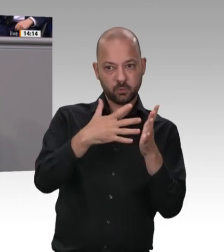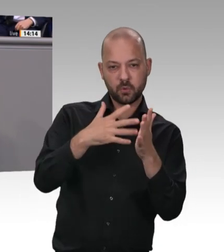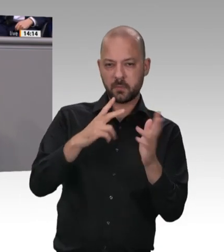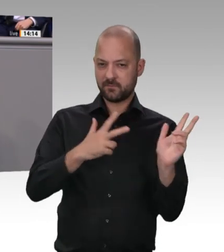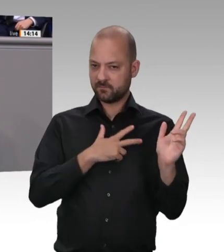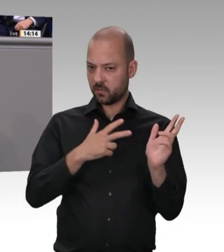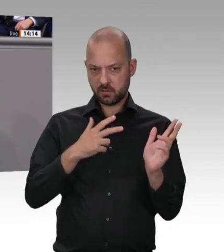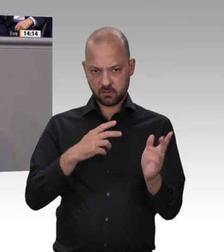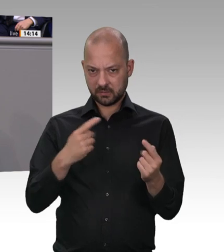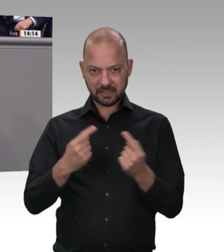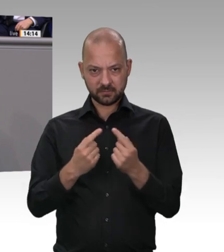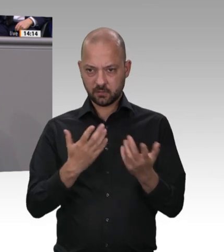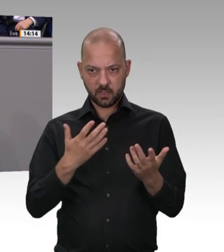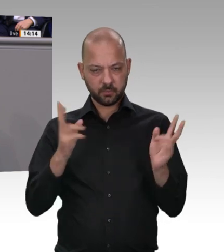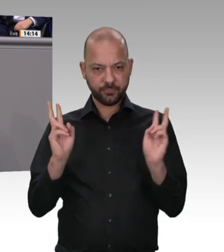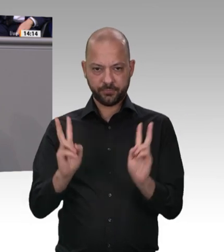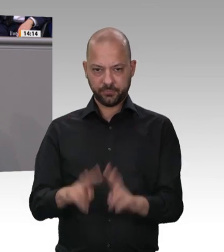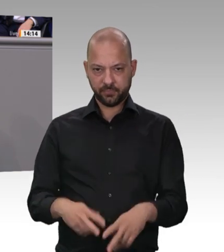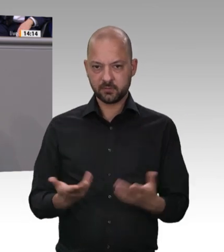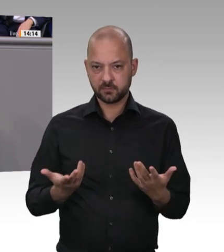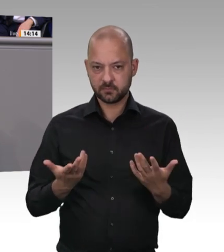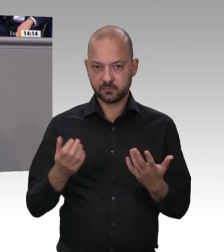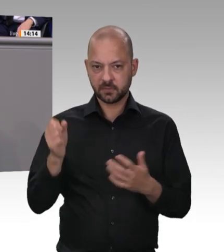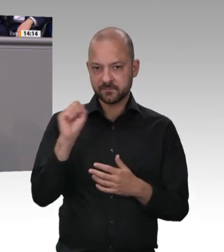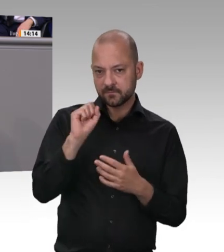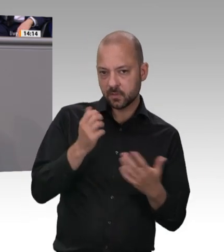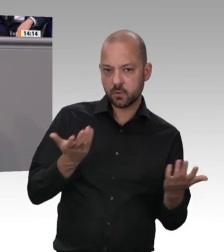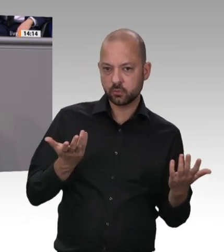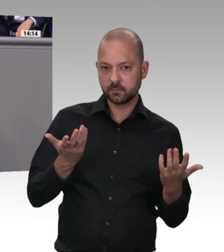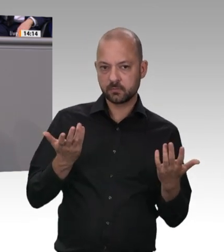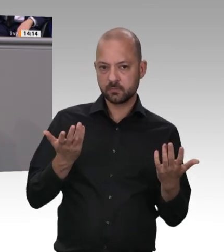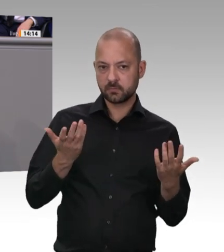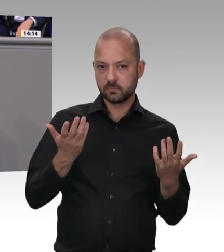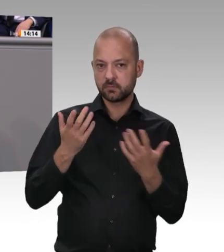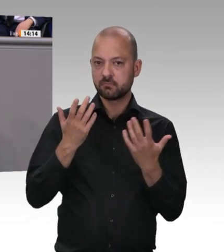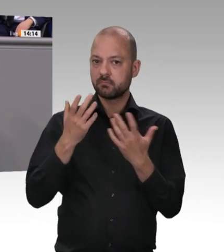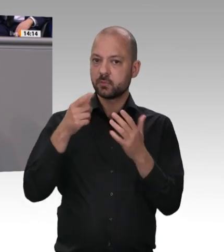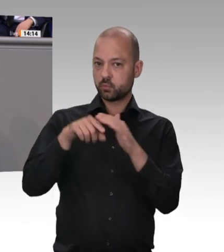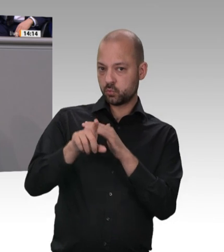Normales; sie wird es auch in vielen Bereichen weiter geben. Ich mache Ihnen mal ein Beispiel: Wenn Sie eine Firma hätten